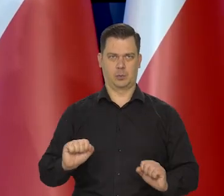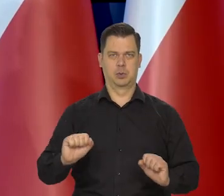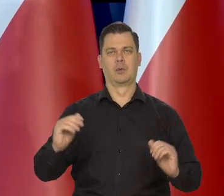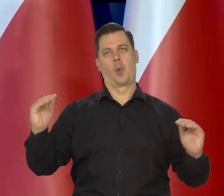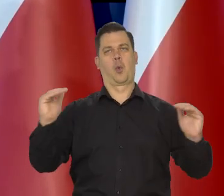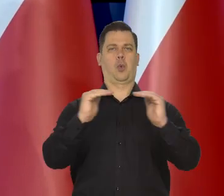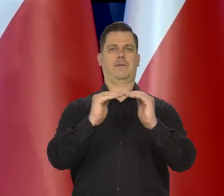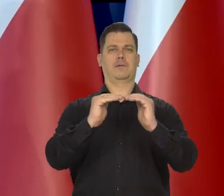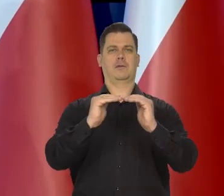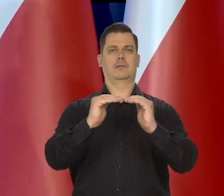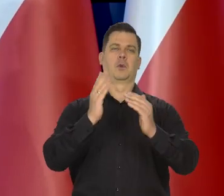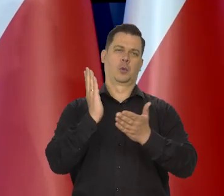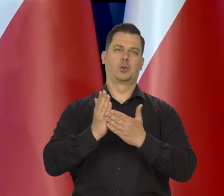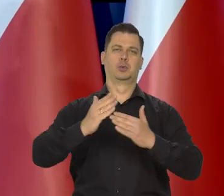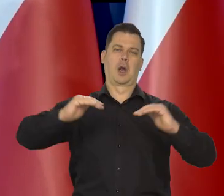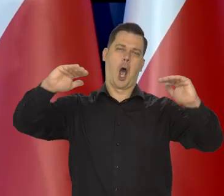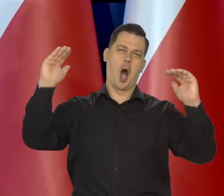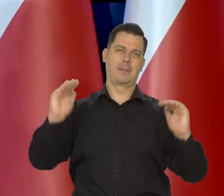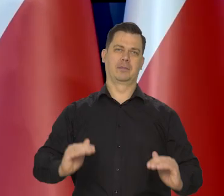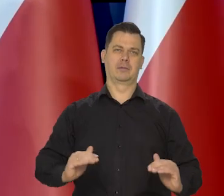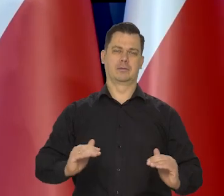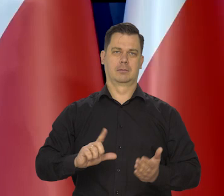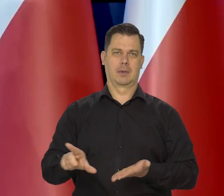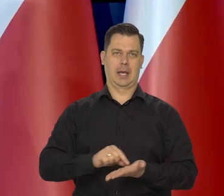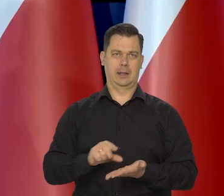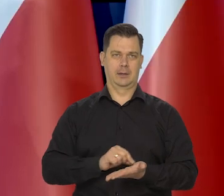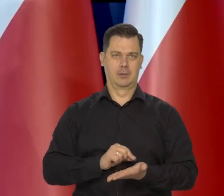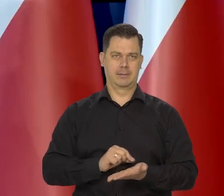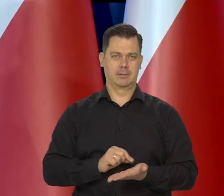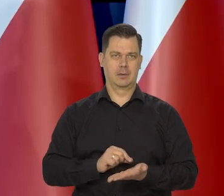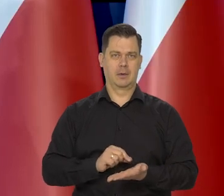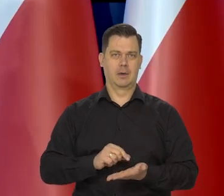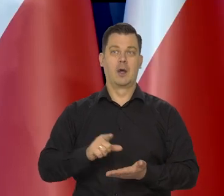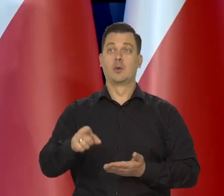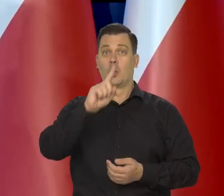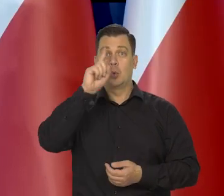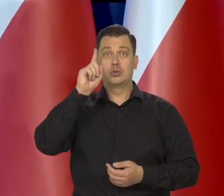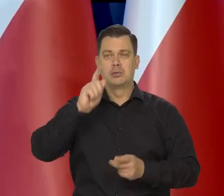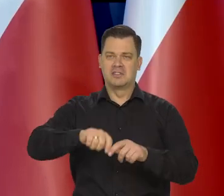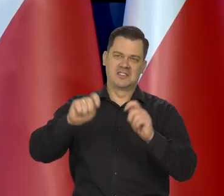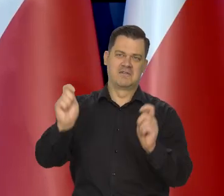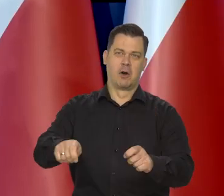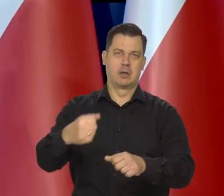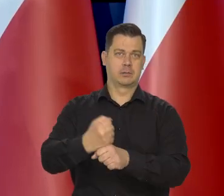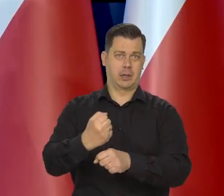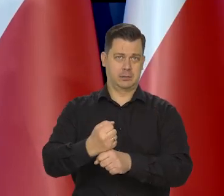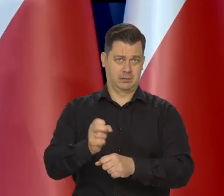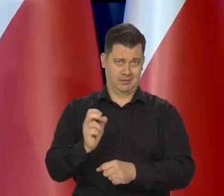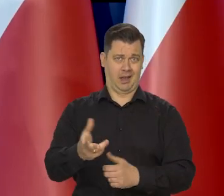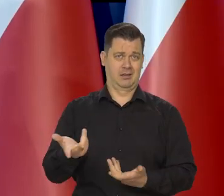Zamyka się całkowicie strumień kredytu, strumień pieniądza, wyrzuca się ludzi na ulice.